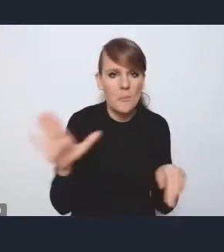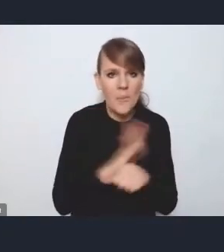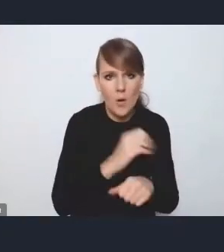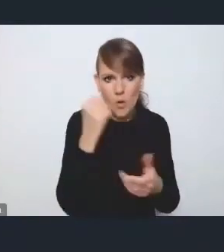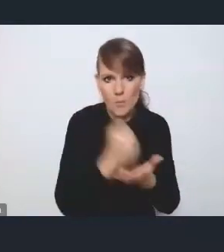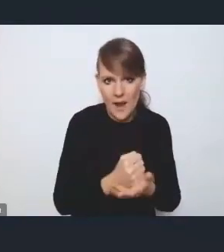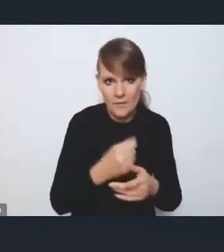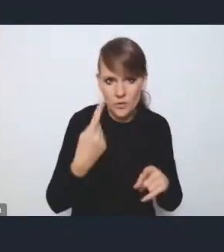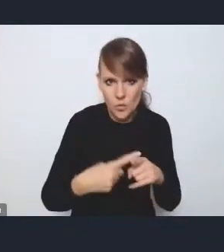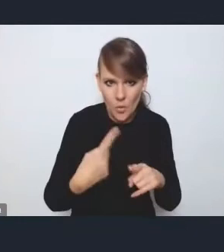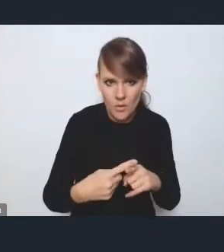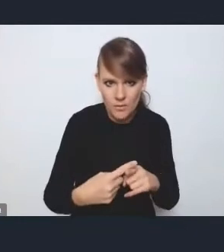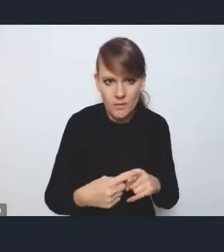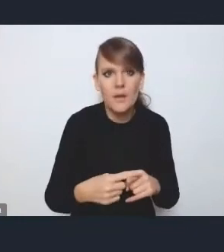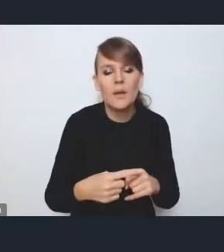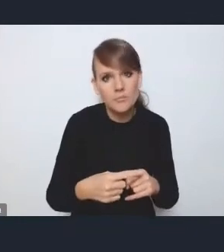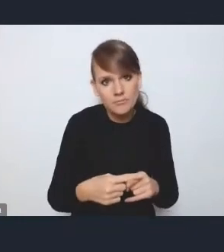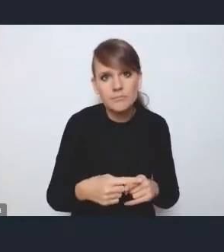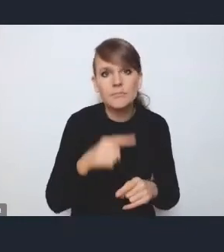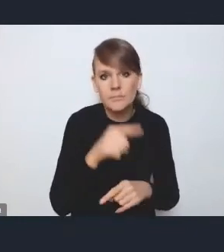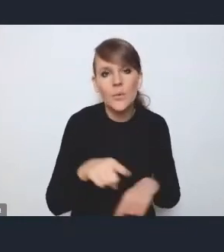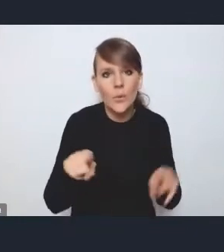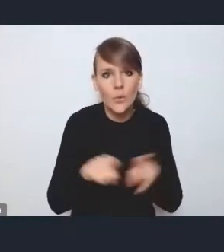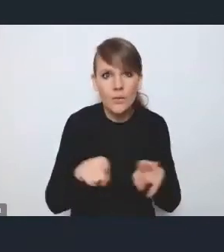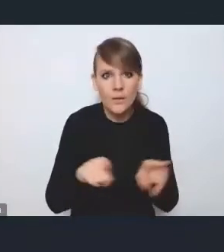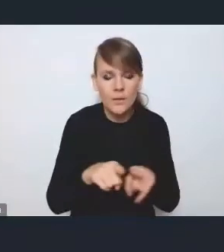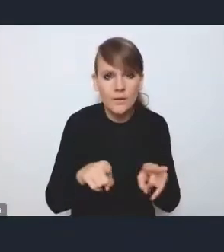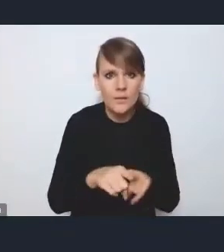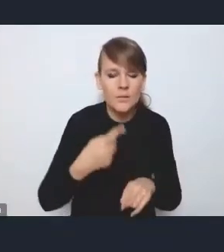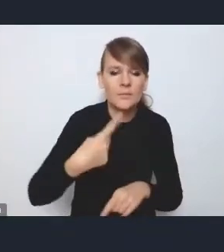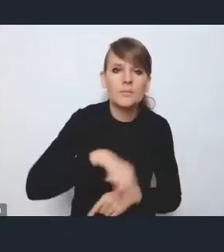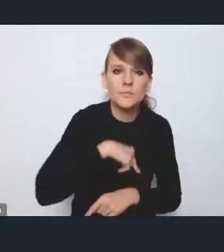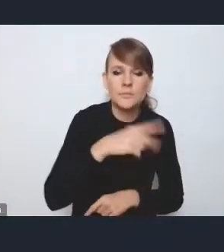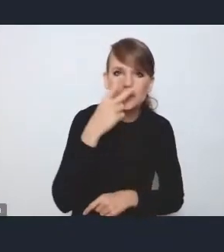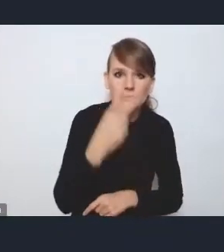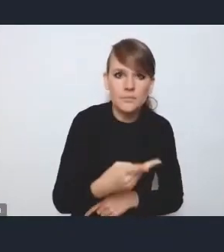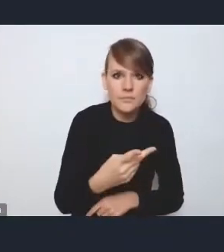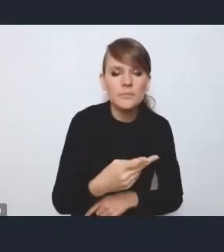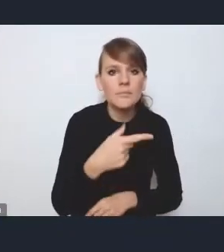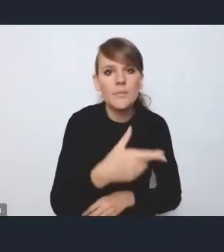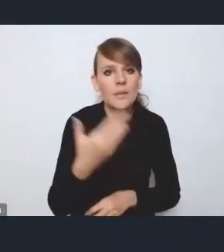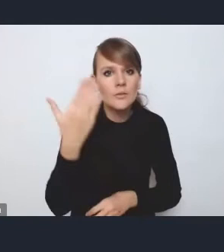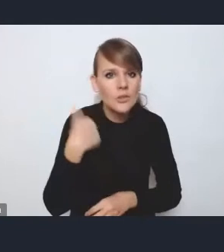więc tak jakby to też dostrzegamy to w wyniku tych naszych dotychczasowych dyskusji.